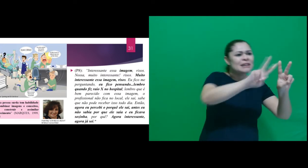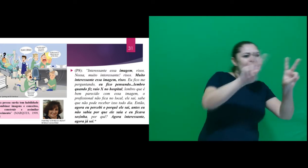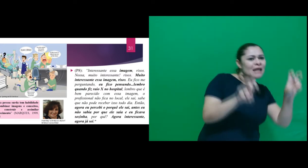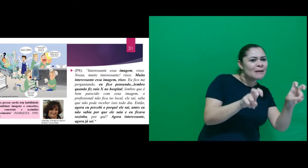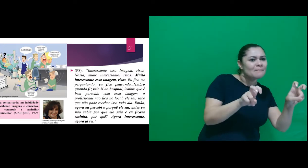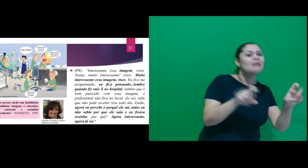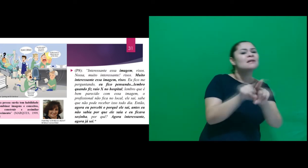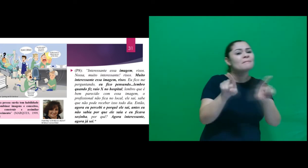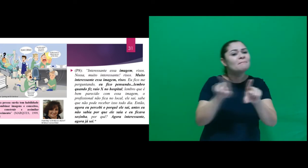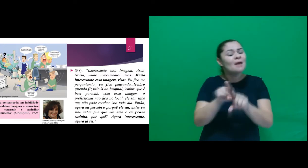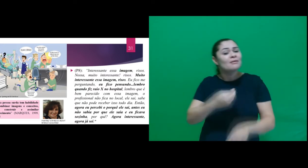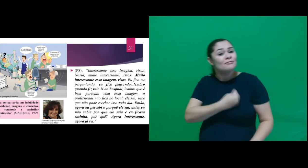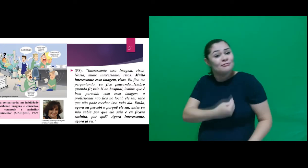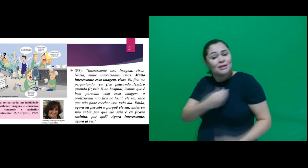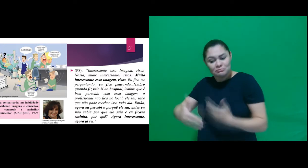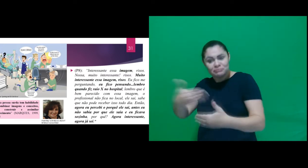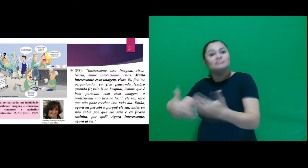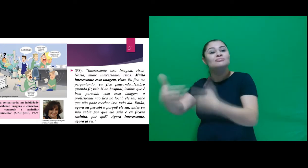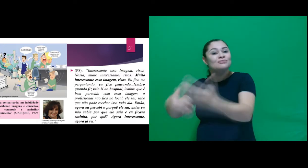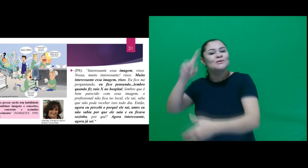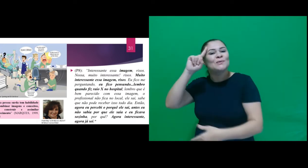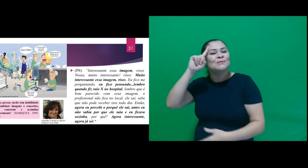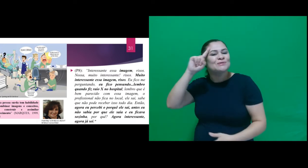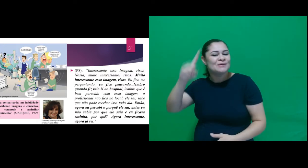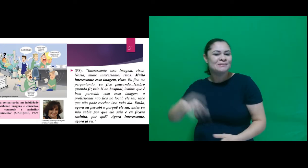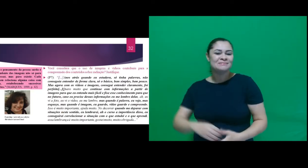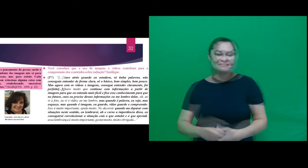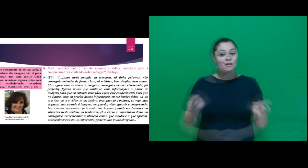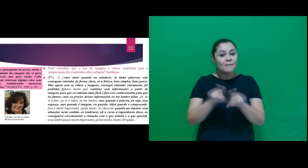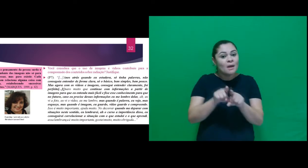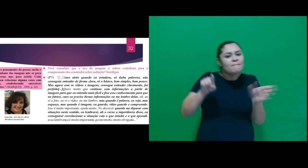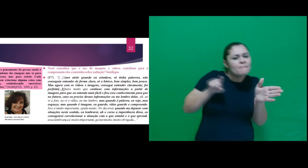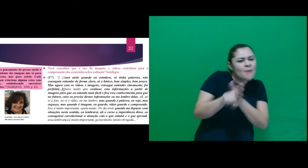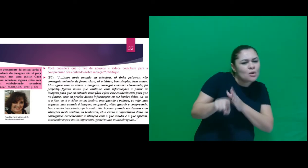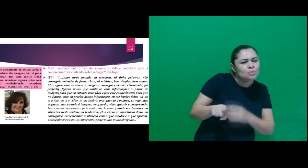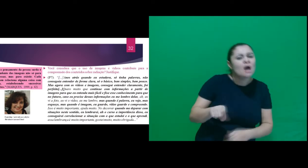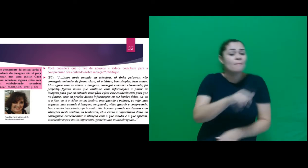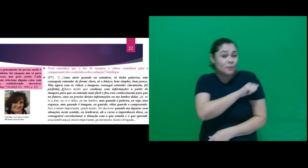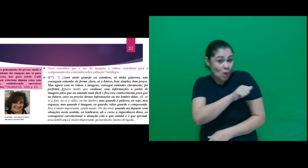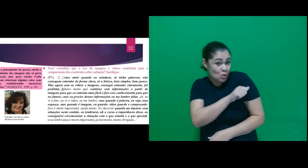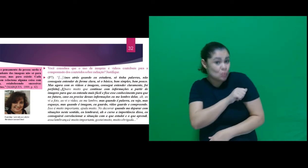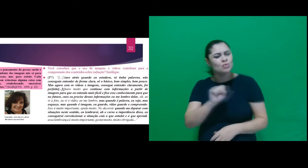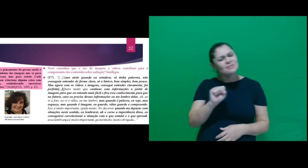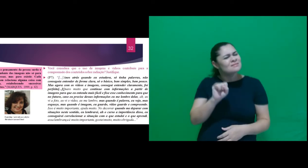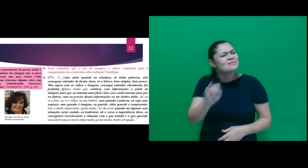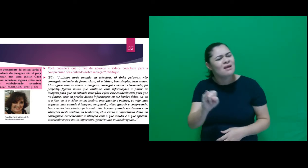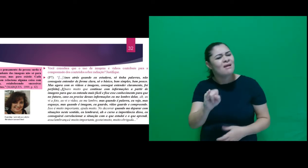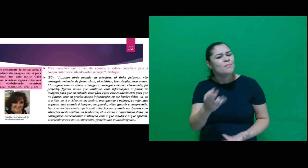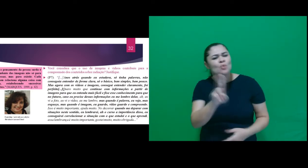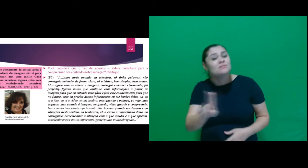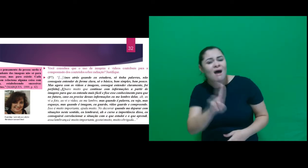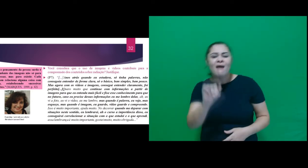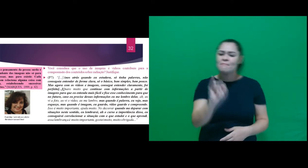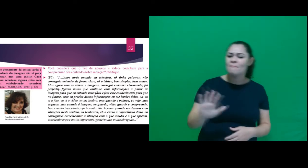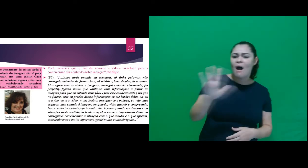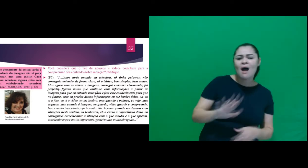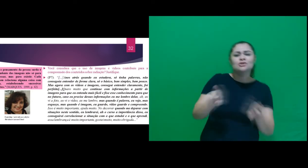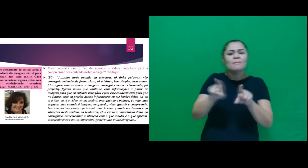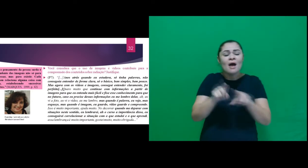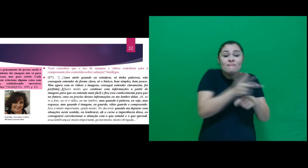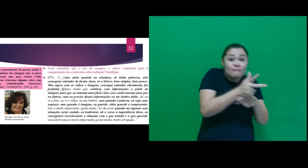entre o tema e sua vivência. Também perguntamos se eles consideravam que o uso de imagens e